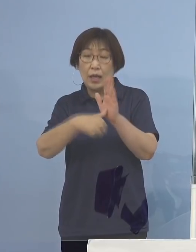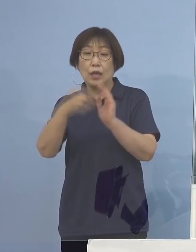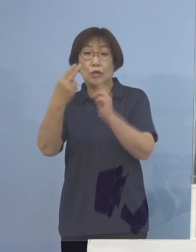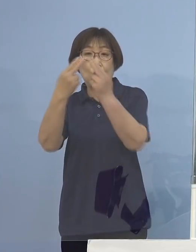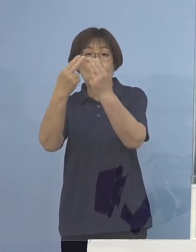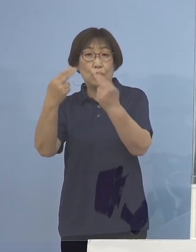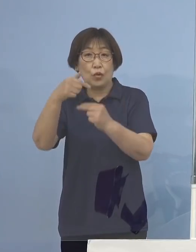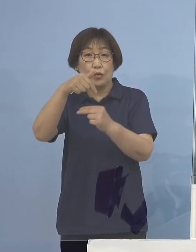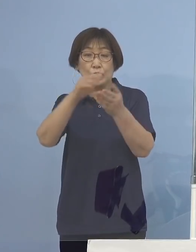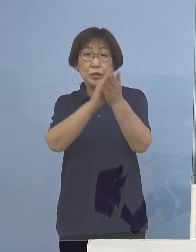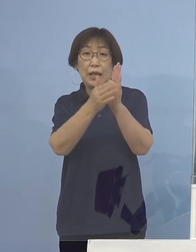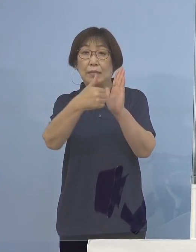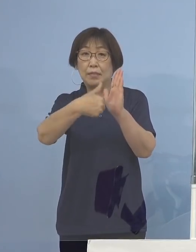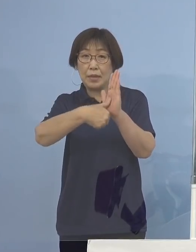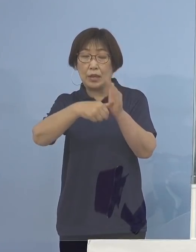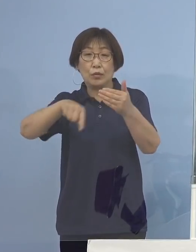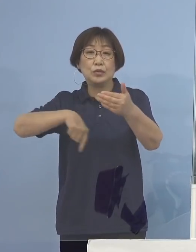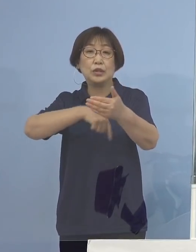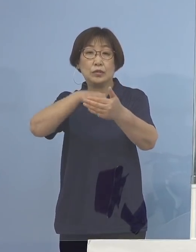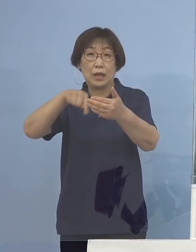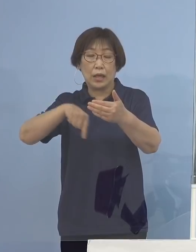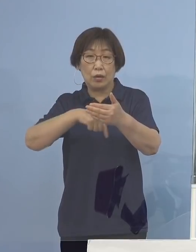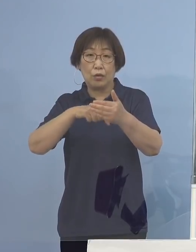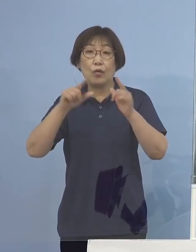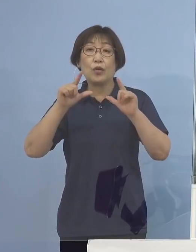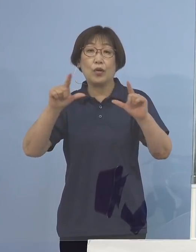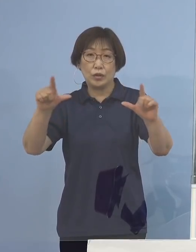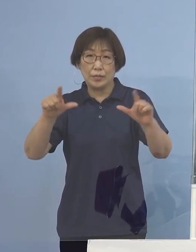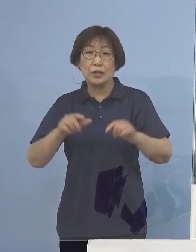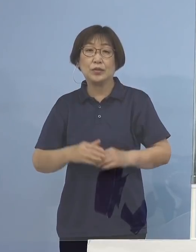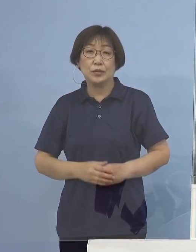こちらの内訳を公表させていただきます